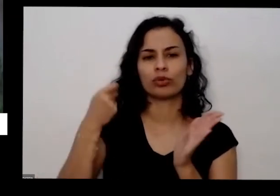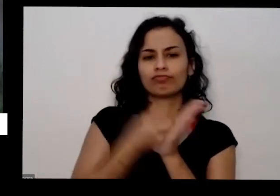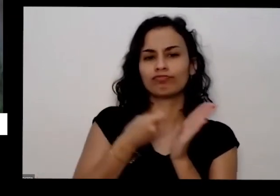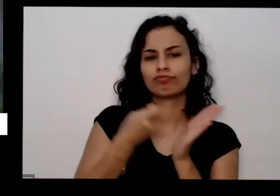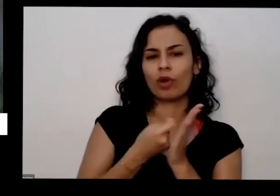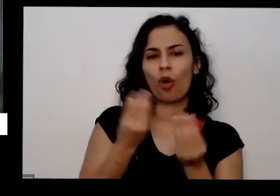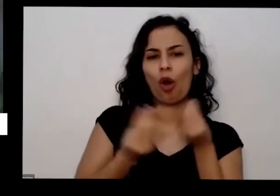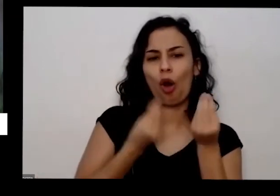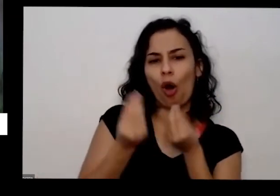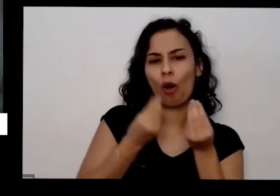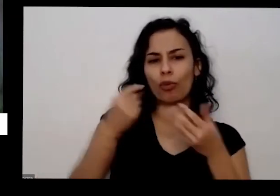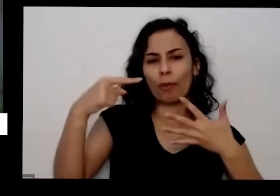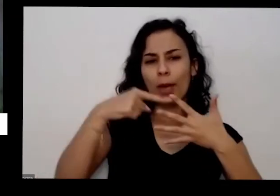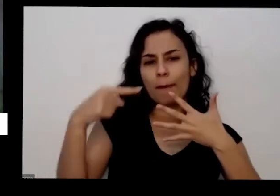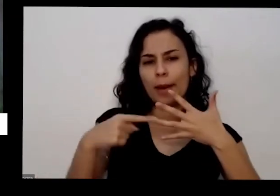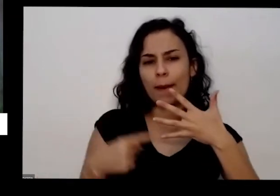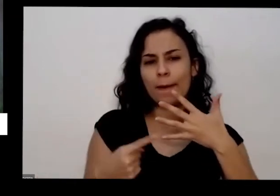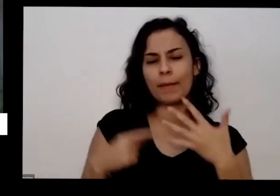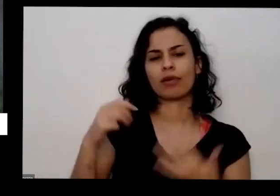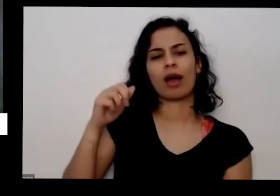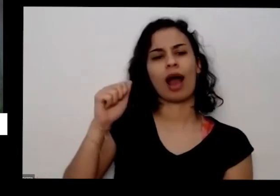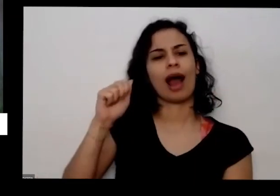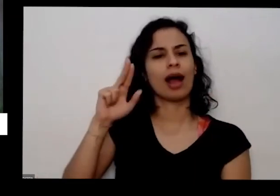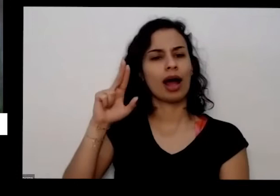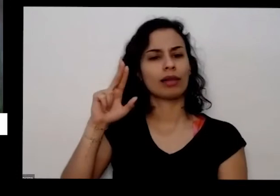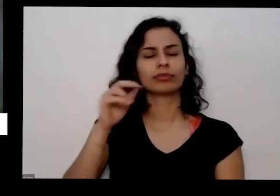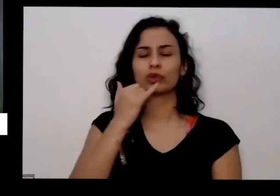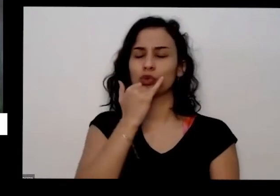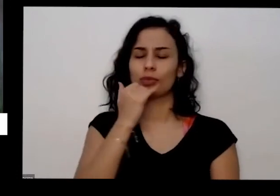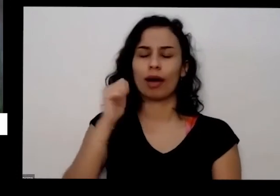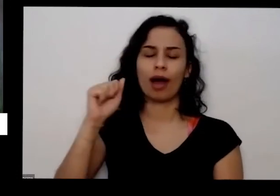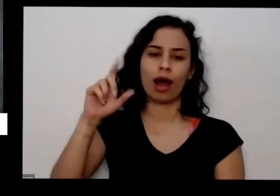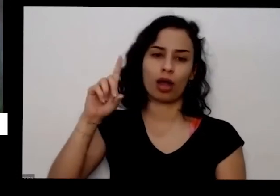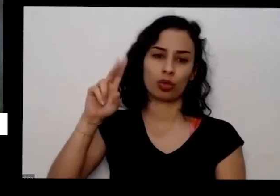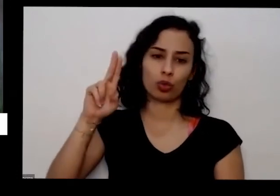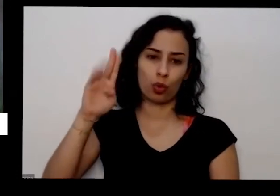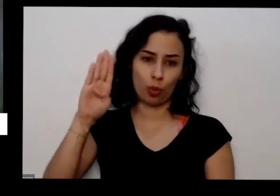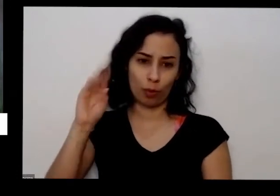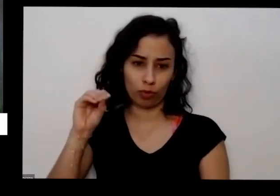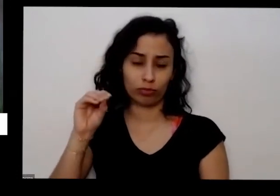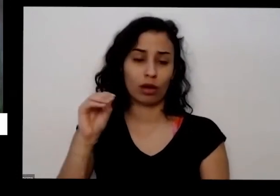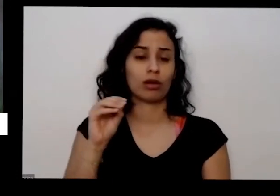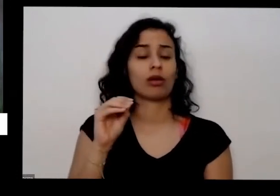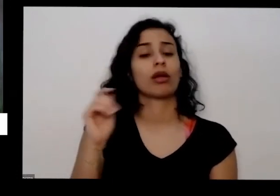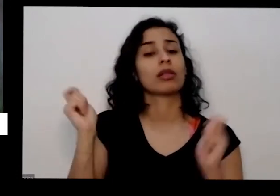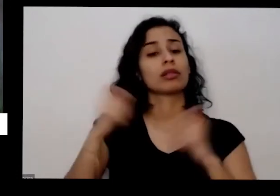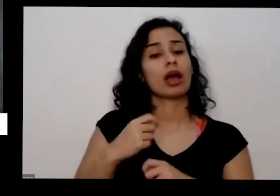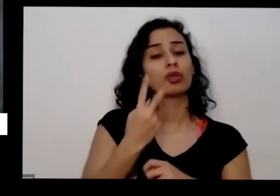como essa que eu disse que você coloca duas colheres de sopa também dessa mesma mistura